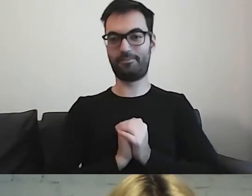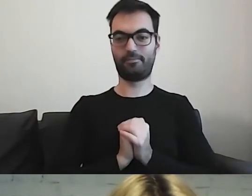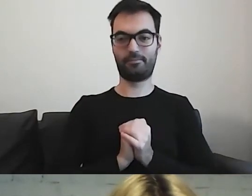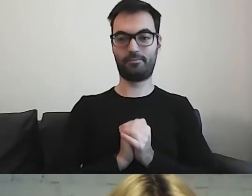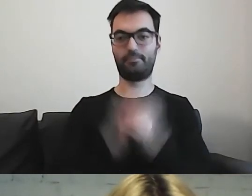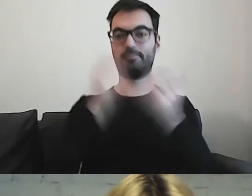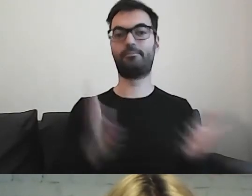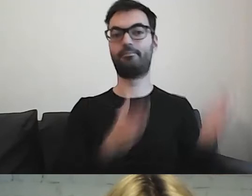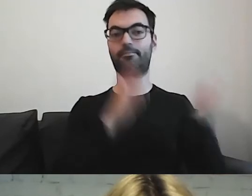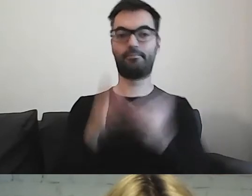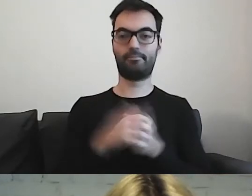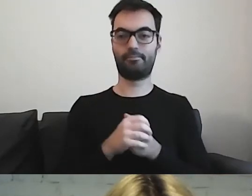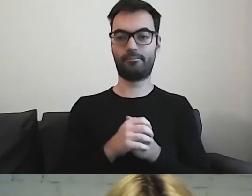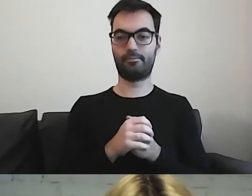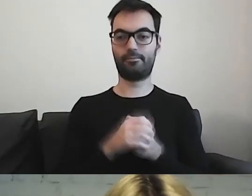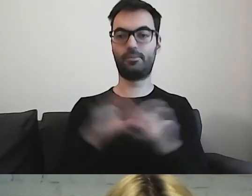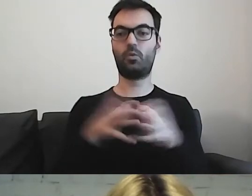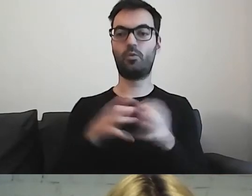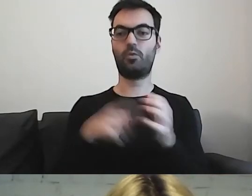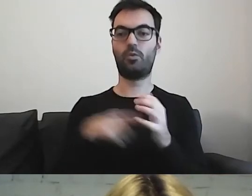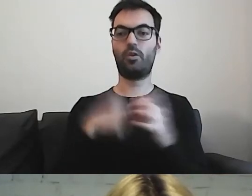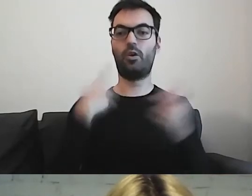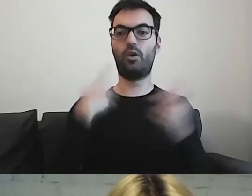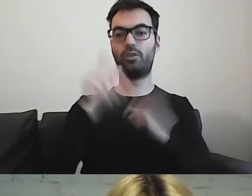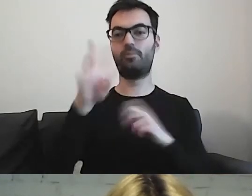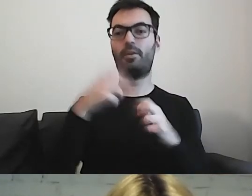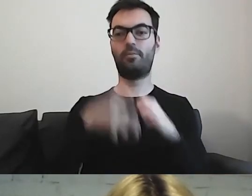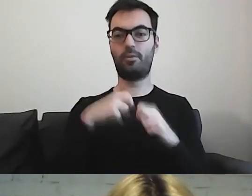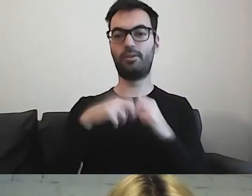Kolejną grupą są osoby, które mają trudności z czytaniem.